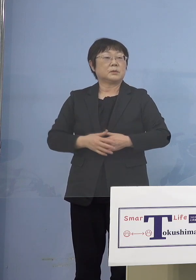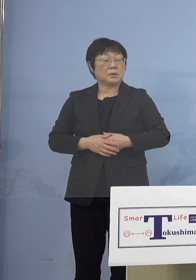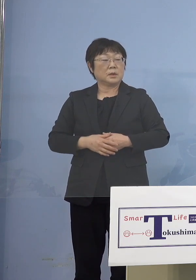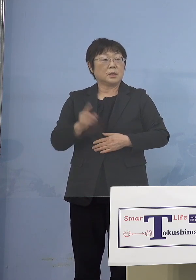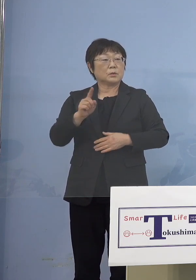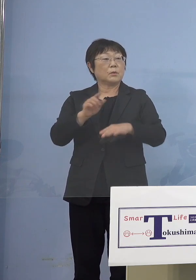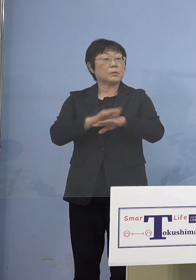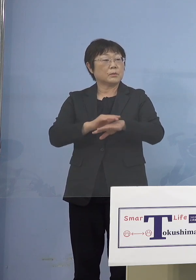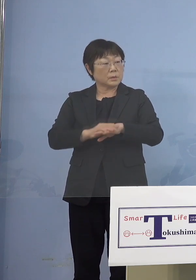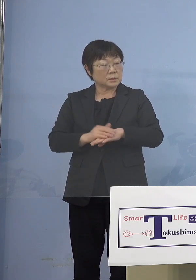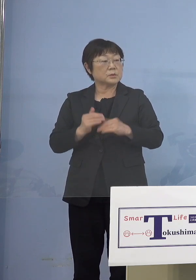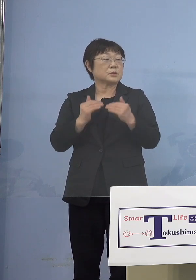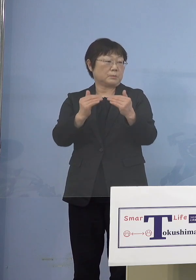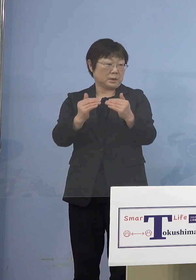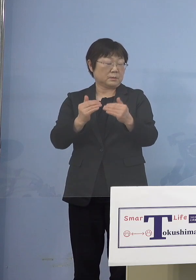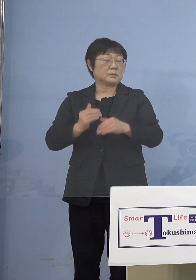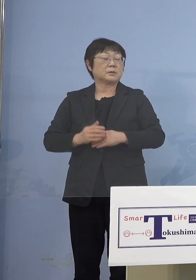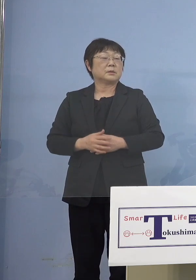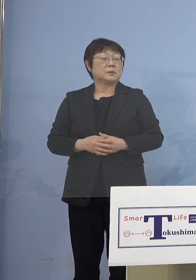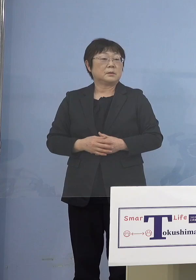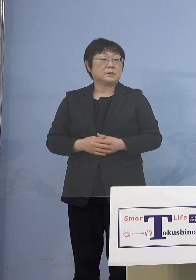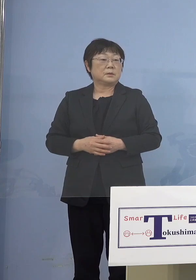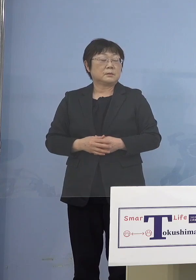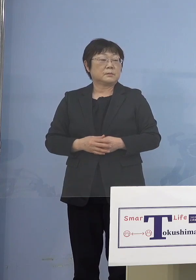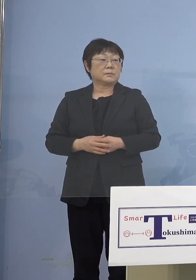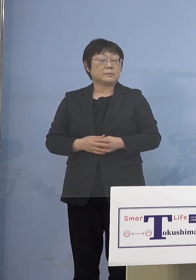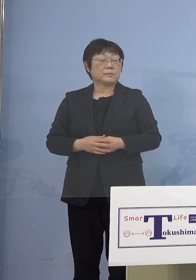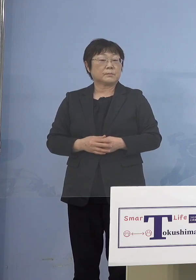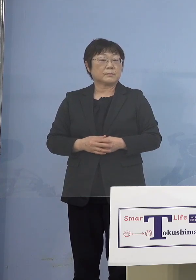（朝日新聞社） 全て込みですね、分かりました